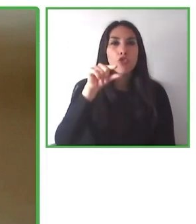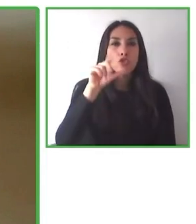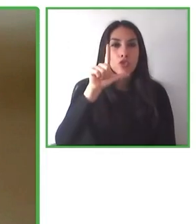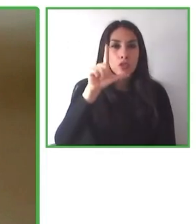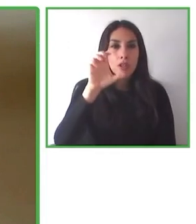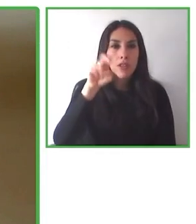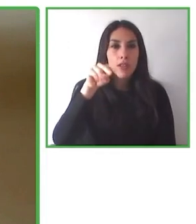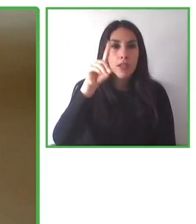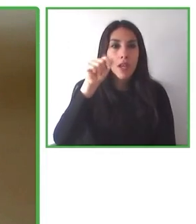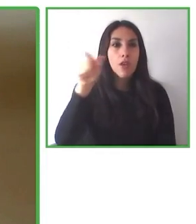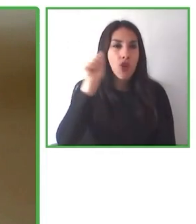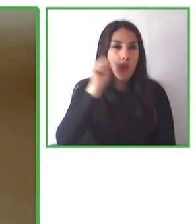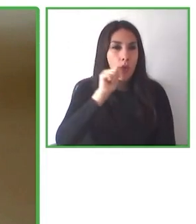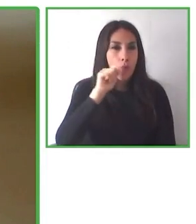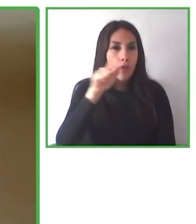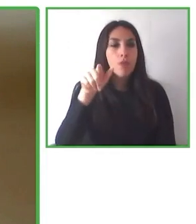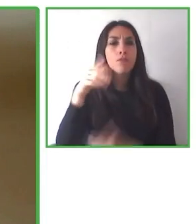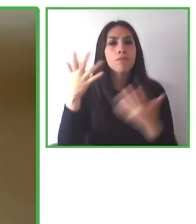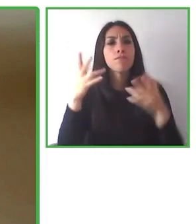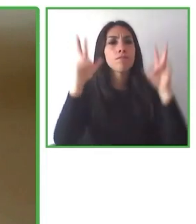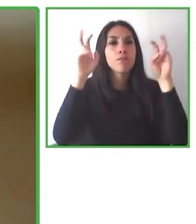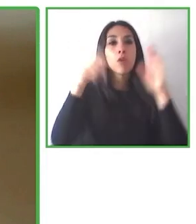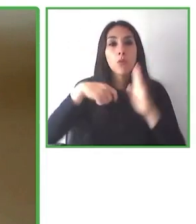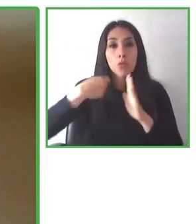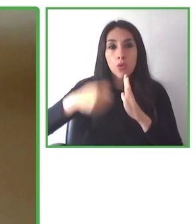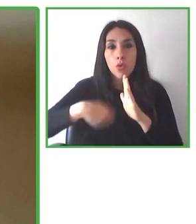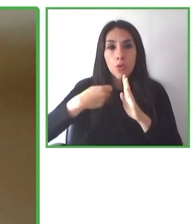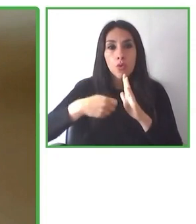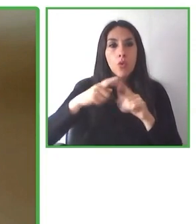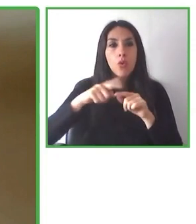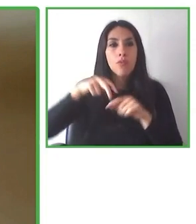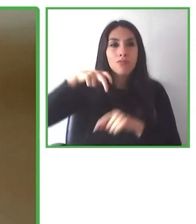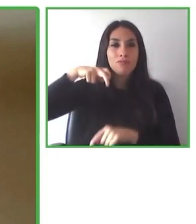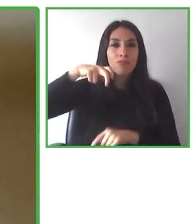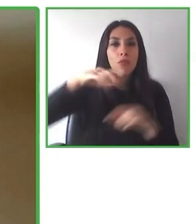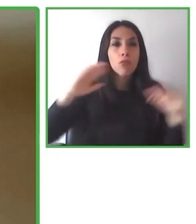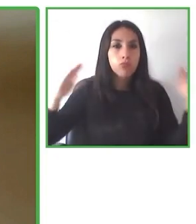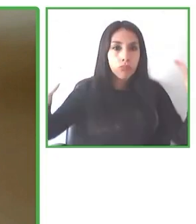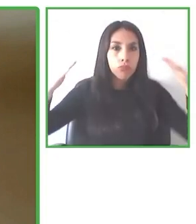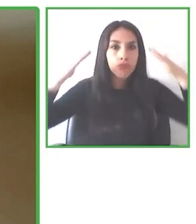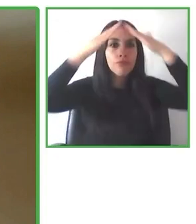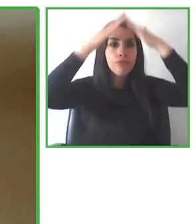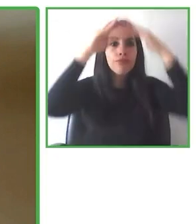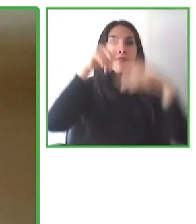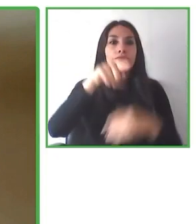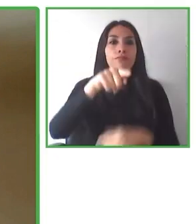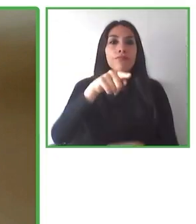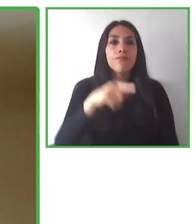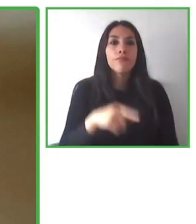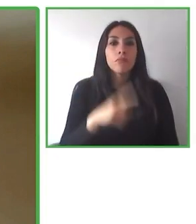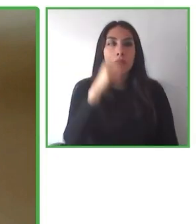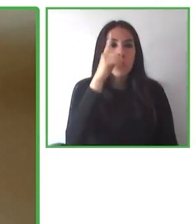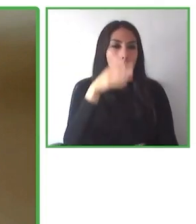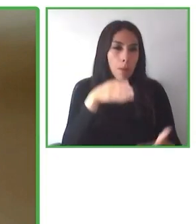Club, La Reina Alta y así sucesivamente. Hemos estado también trabajando con otros, con otros actores, para poder entregar en